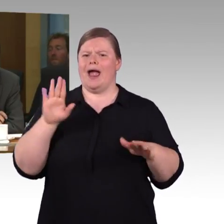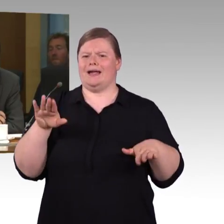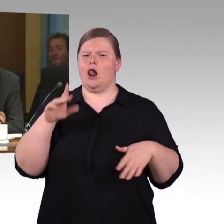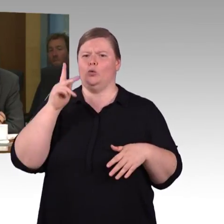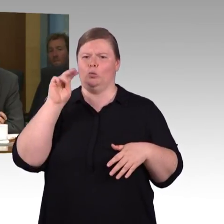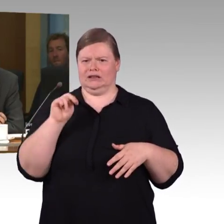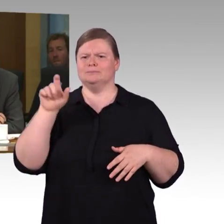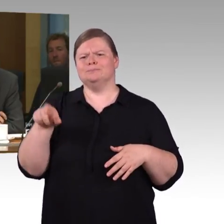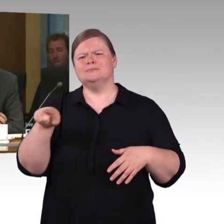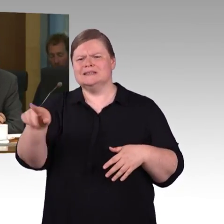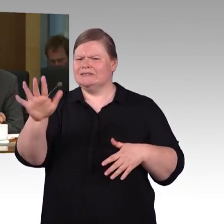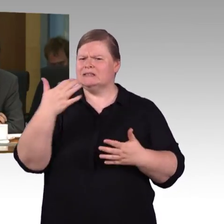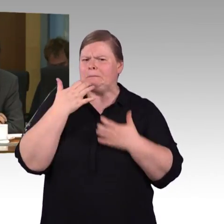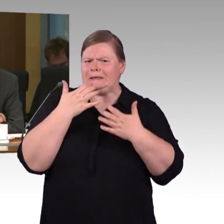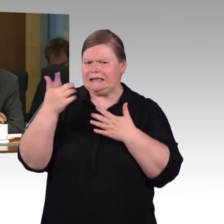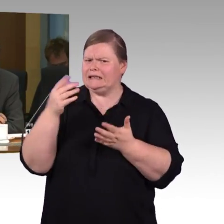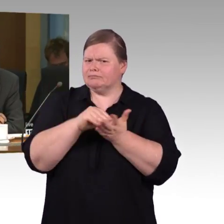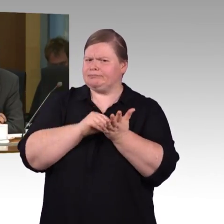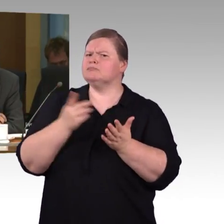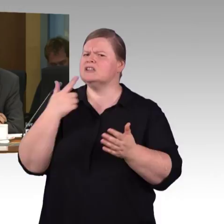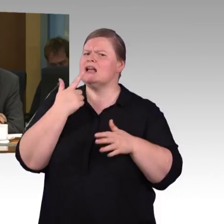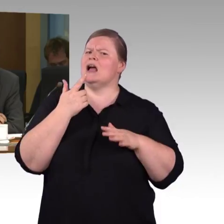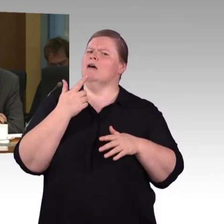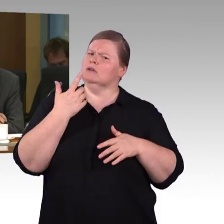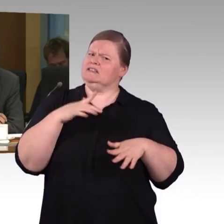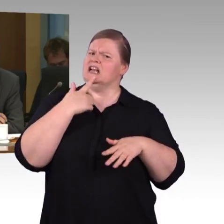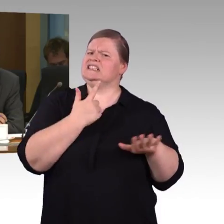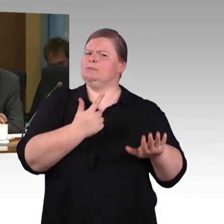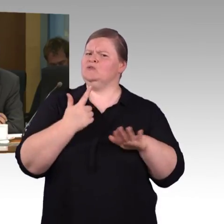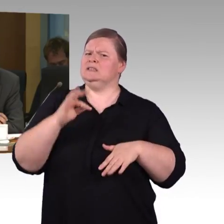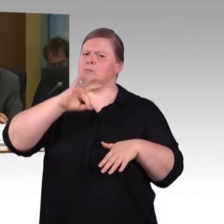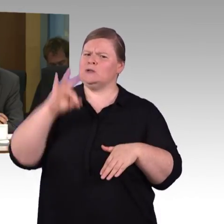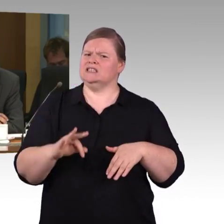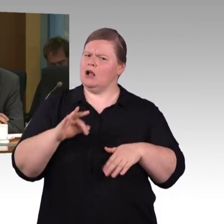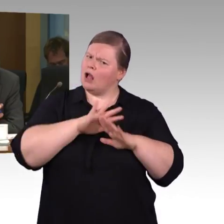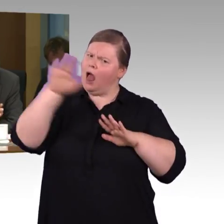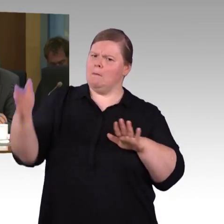pauschal als stufenfreie Bahnhöfe zu bezeichnen - oder bezeichnet werden können?